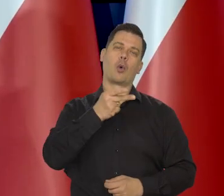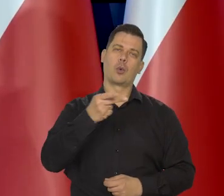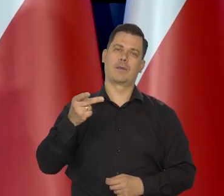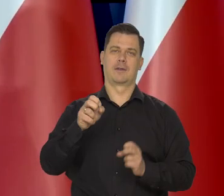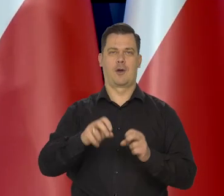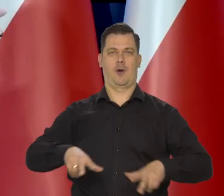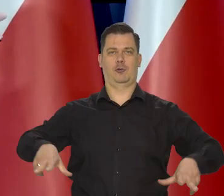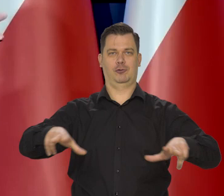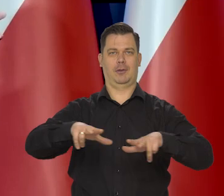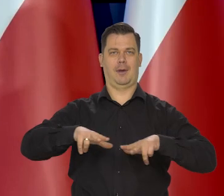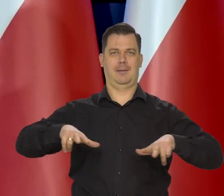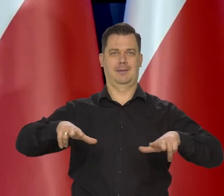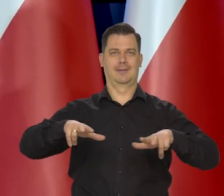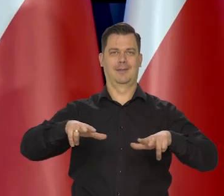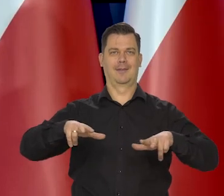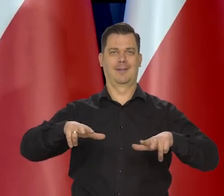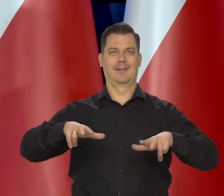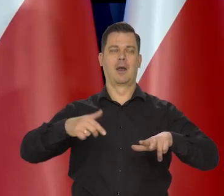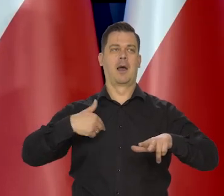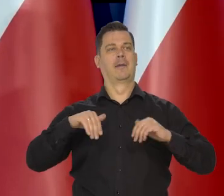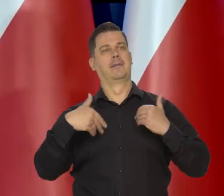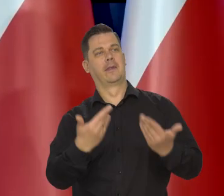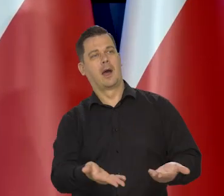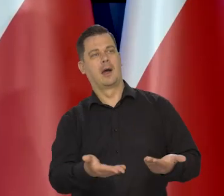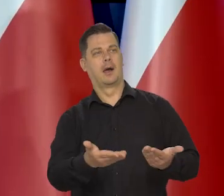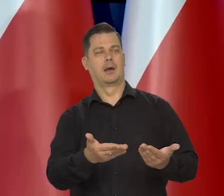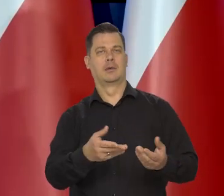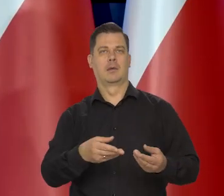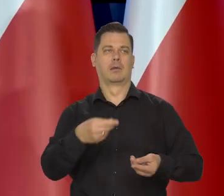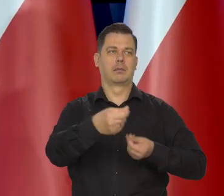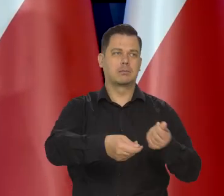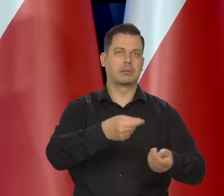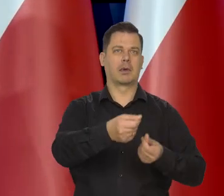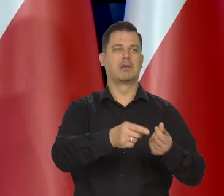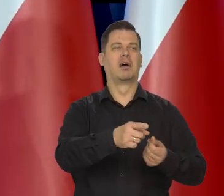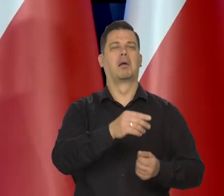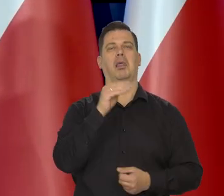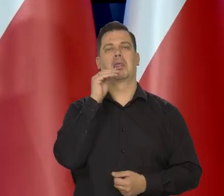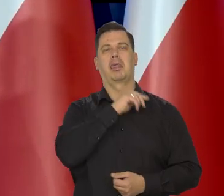Oczywiście nie nie, to żeby wyposażać nadmiernie tych, co im się nie chce pracować,